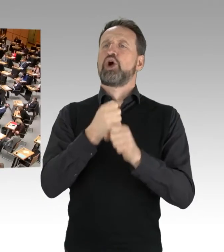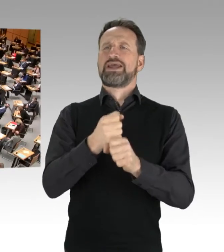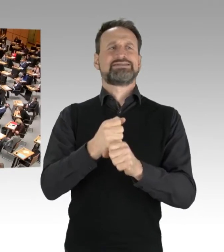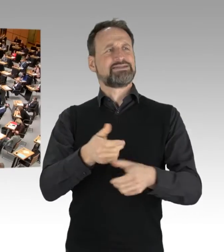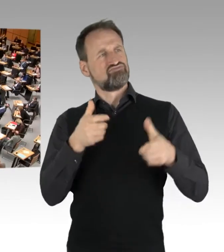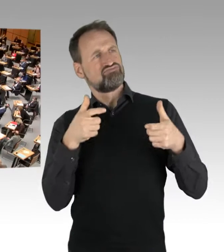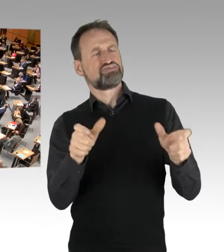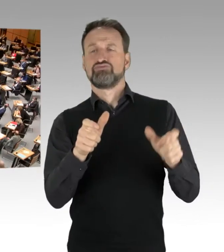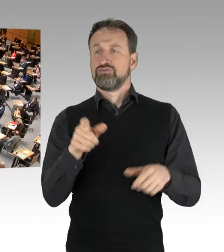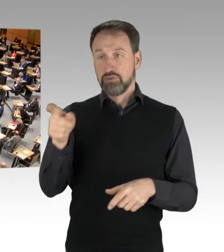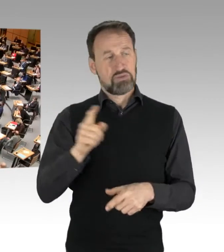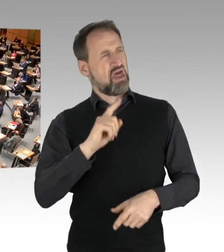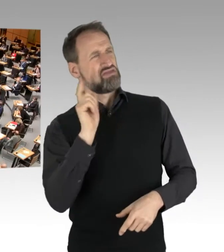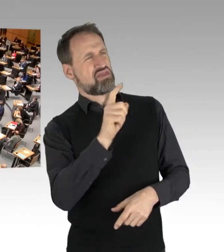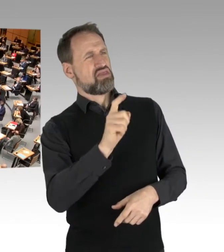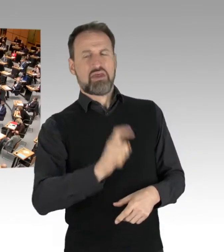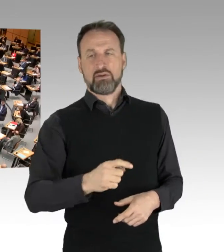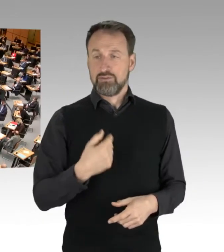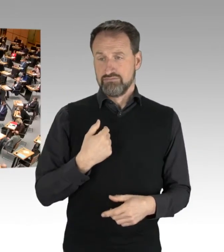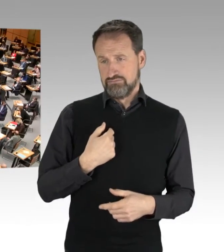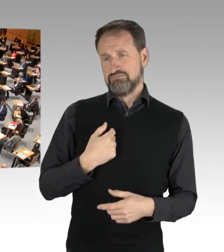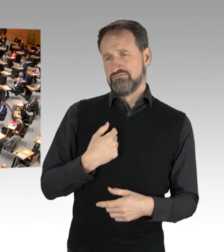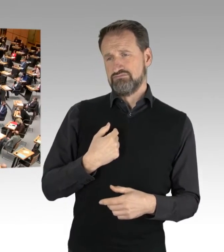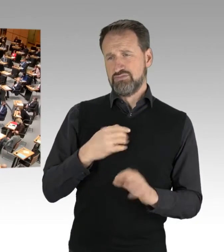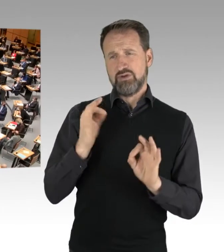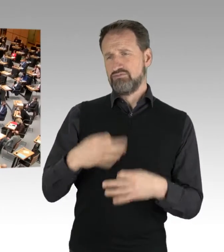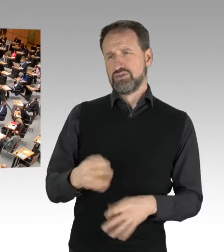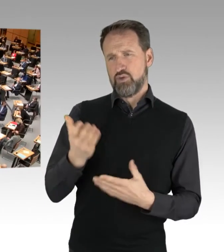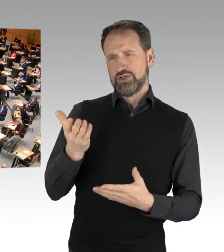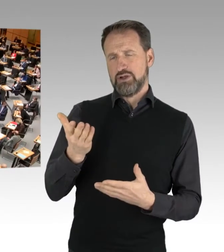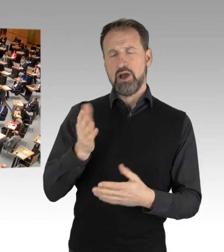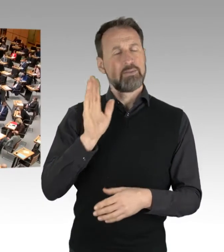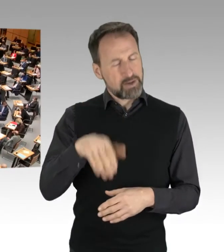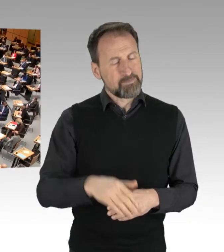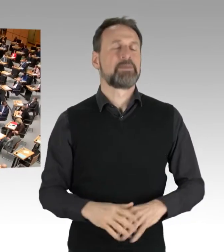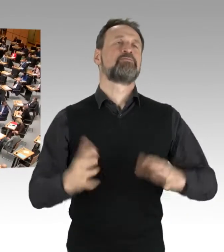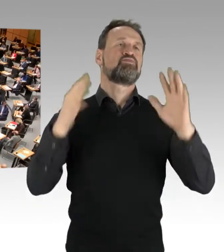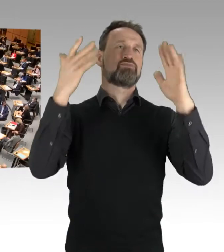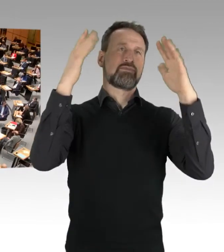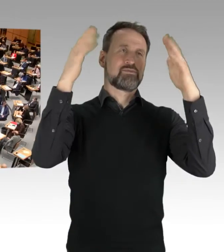Aber nichtsdestotrotz komme ich gerne zum Thema in dieser Aktuellen Stunde.